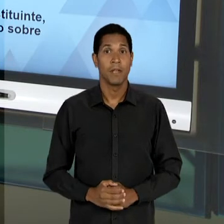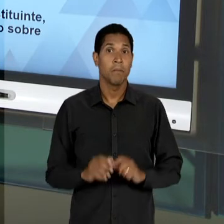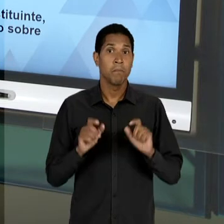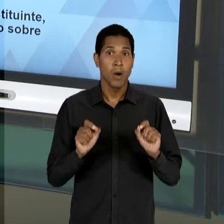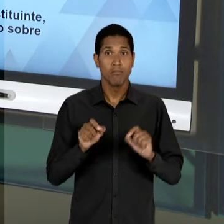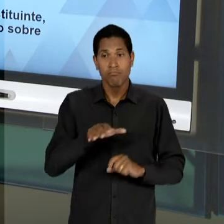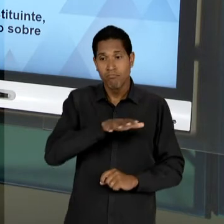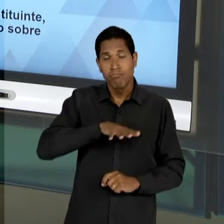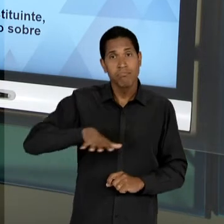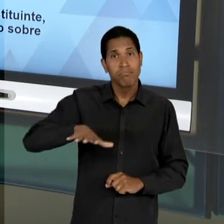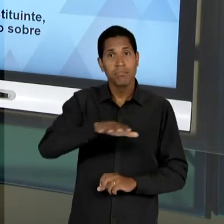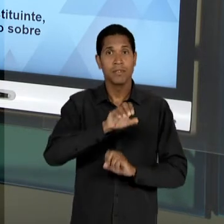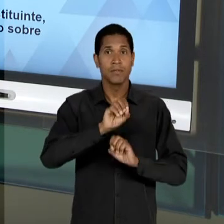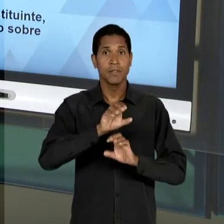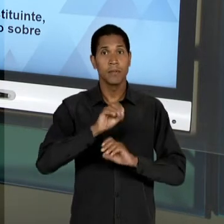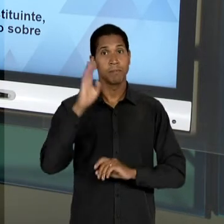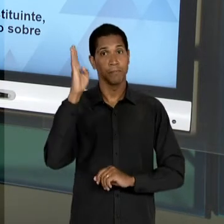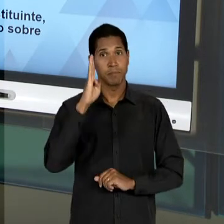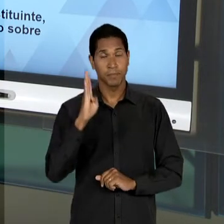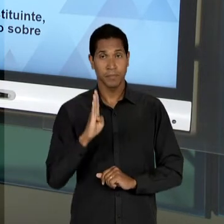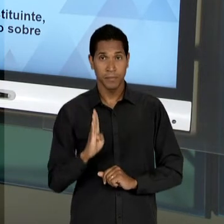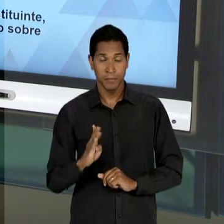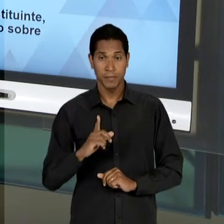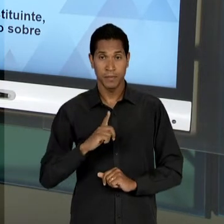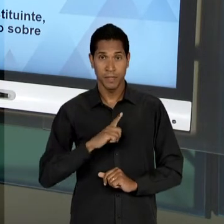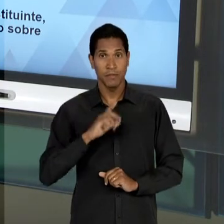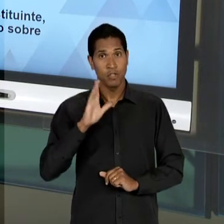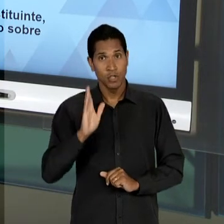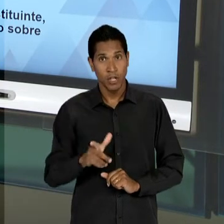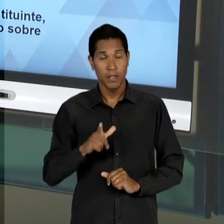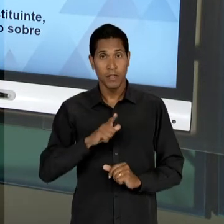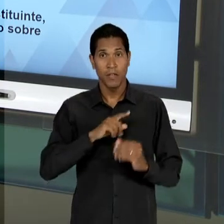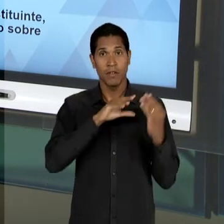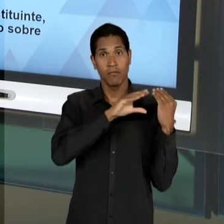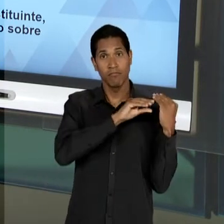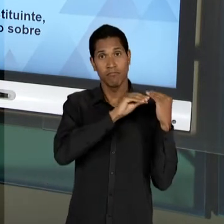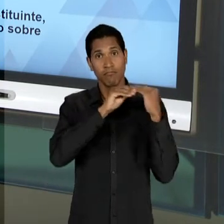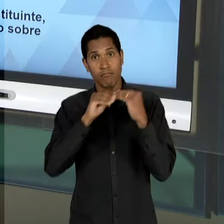AQUILO QUE FOI LEGADO PELO GOVERNO VARGAS EM SEU